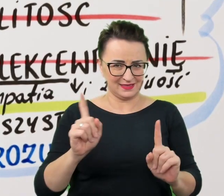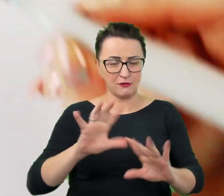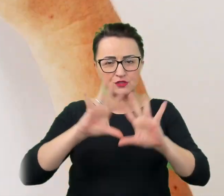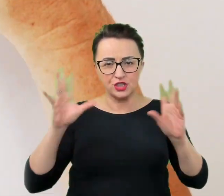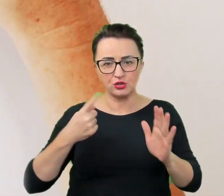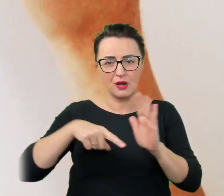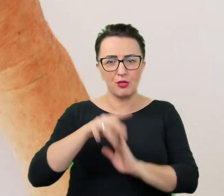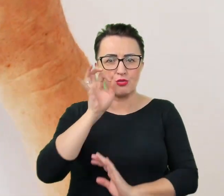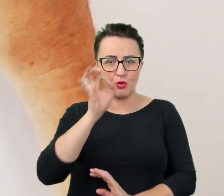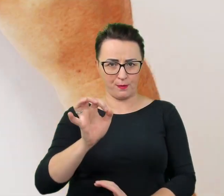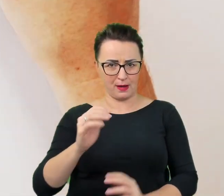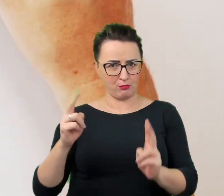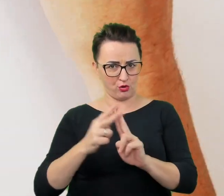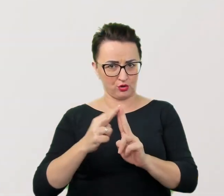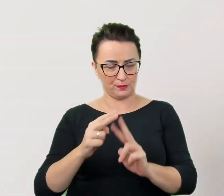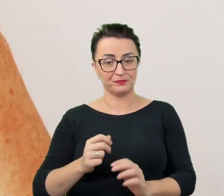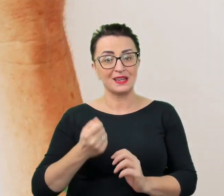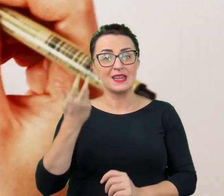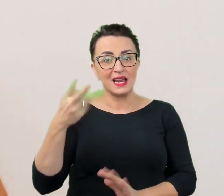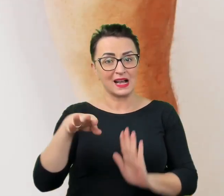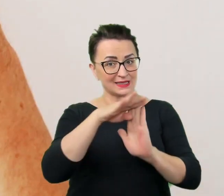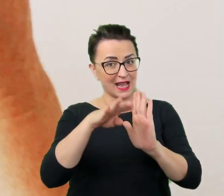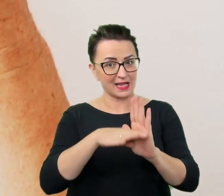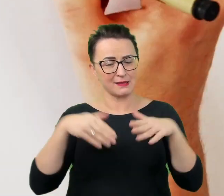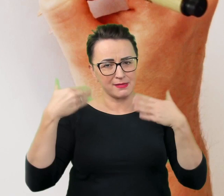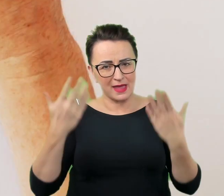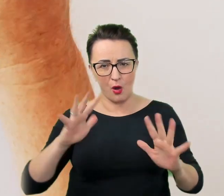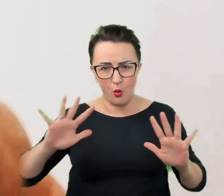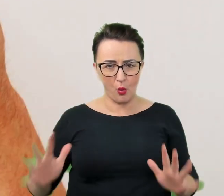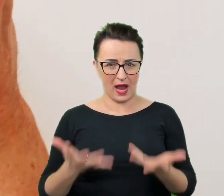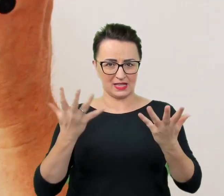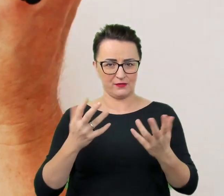Oto kilka, które usprawnią i ułatwią porozumienie w każdej sytuacji,